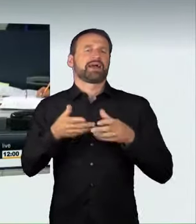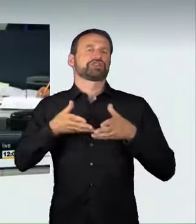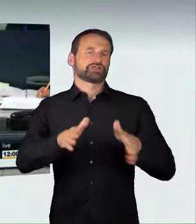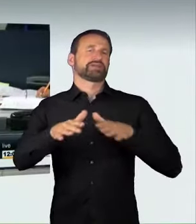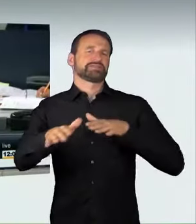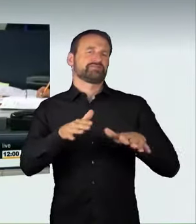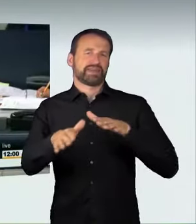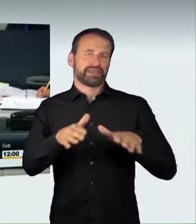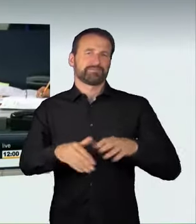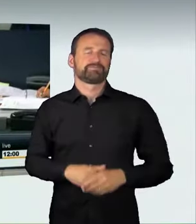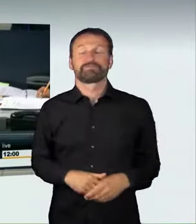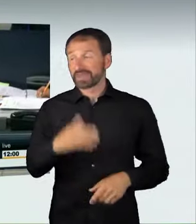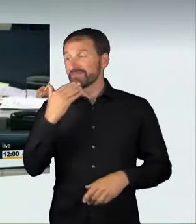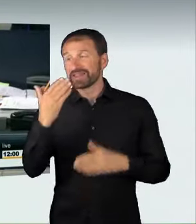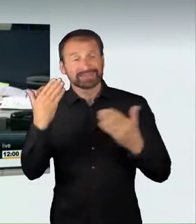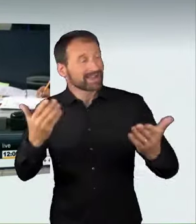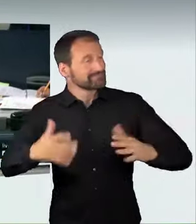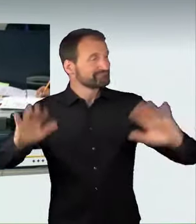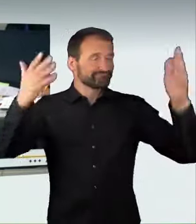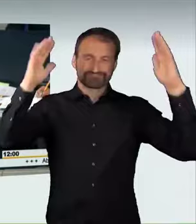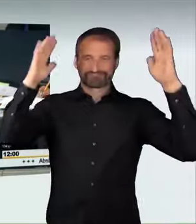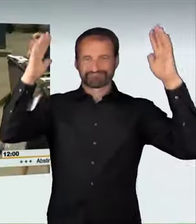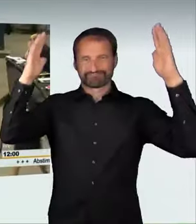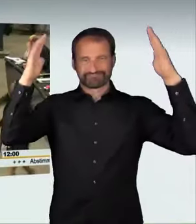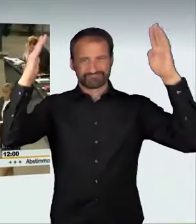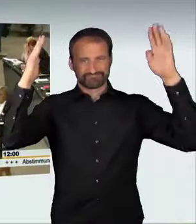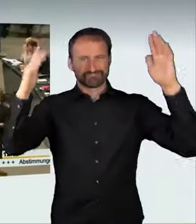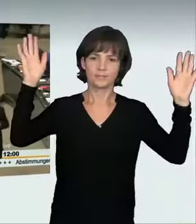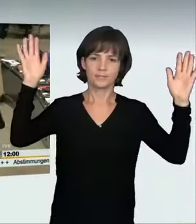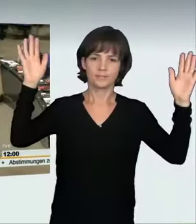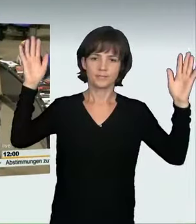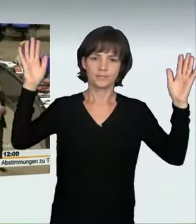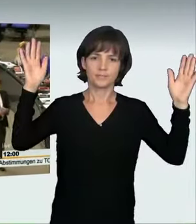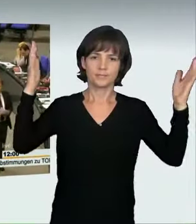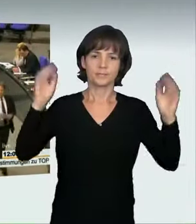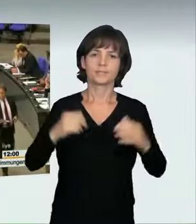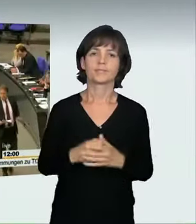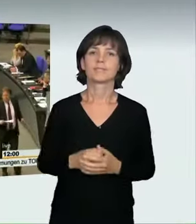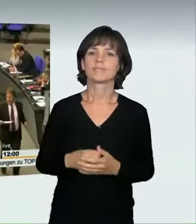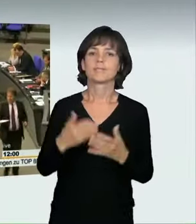(Präsidium): Sebastian Steineke von der CDU/CSU-Fraktion hat jetzt als letzter Redner in dieser Debatte das Wort.